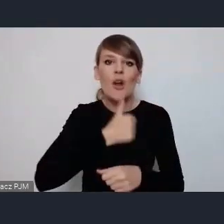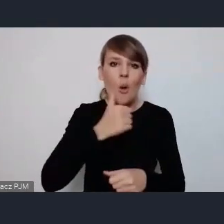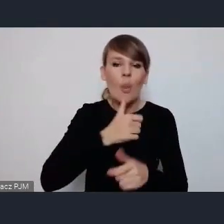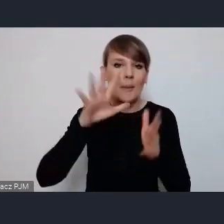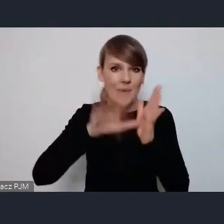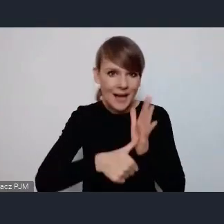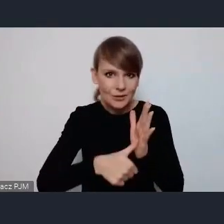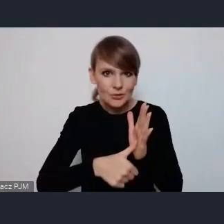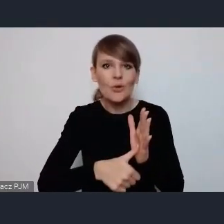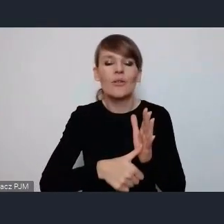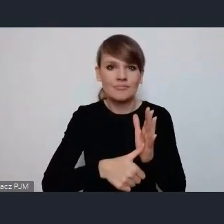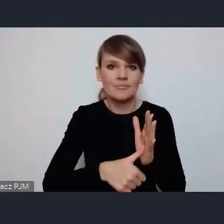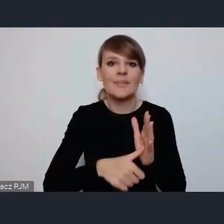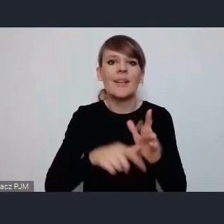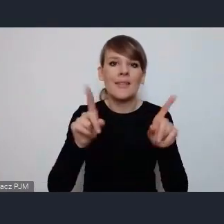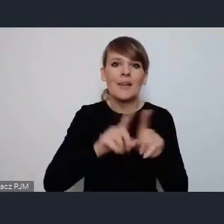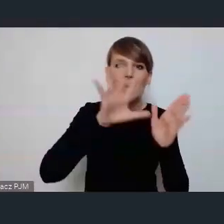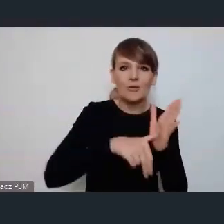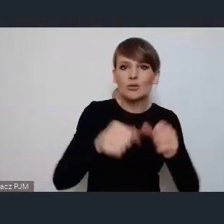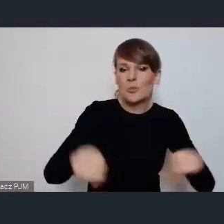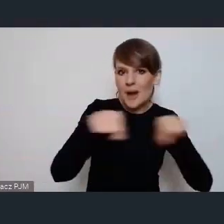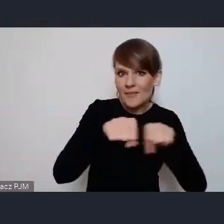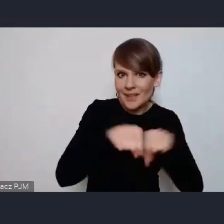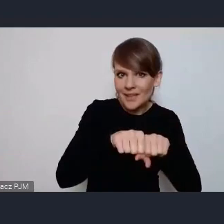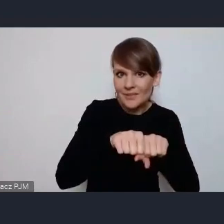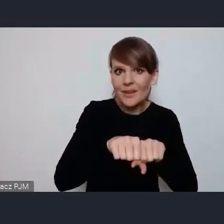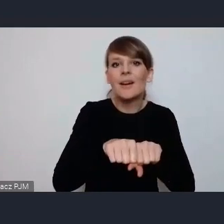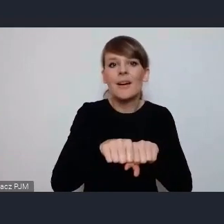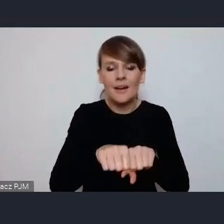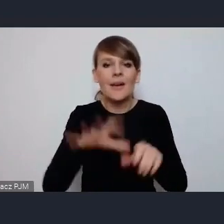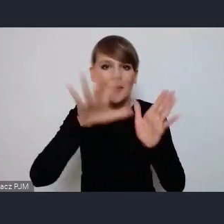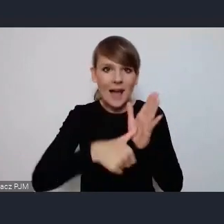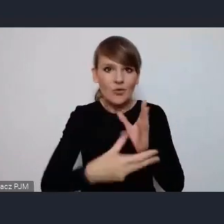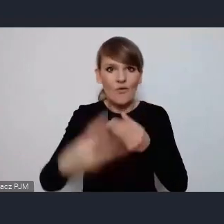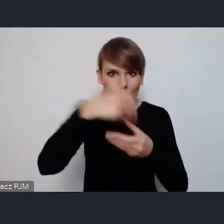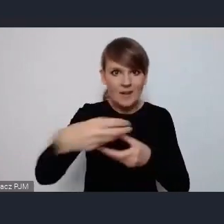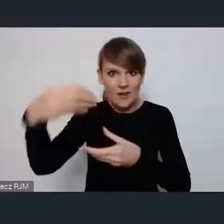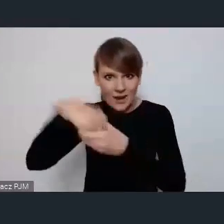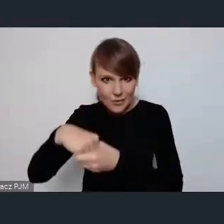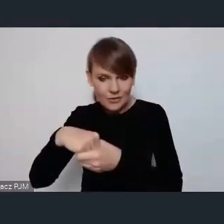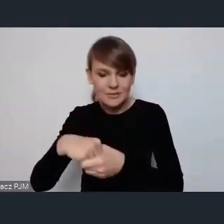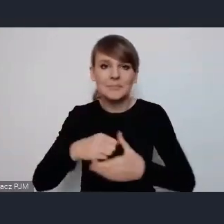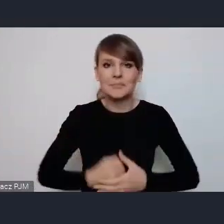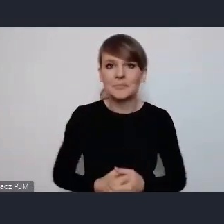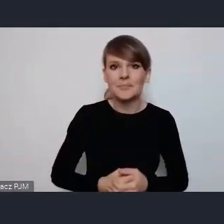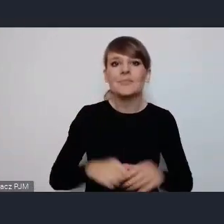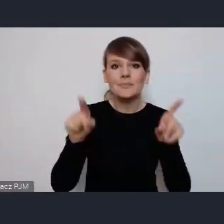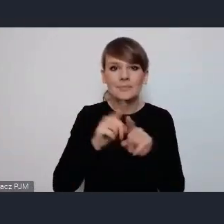i miasta sprawiedliwe i {....}inkluzwne włączające i jeszcze będą 2 tematy